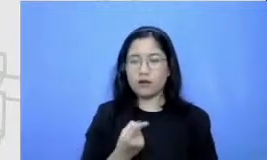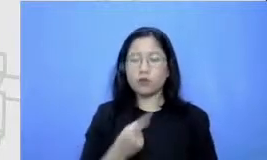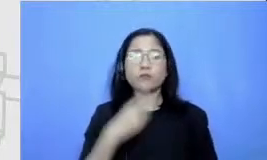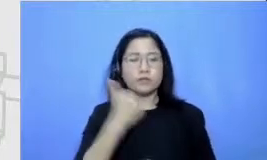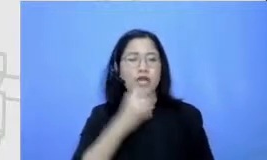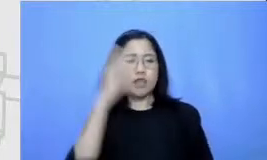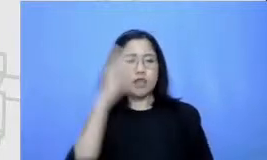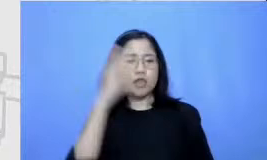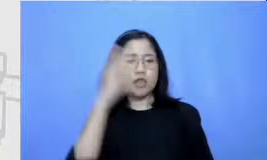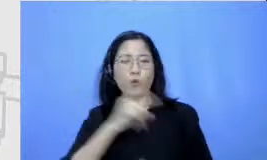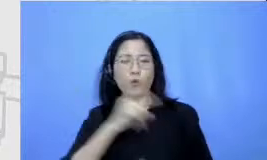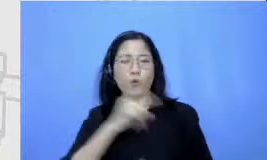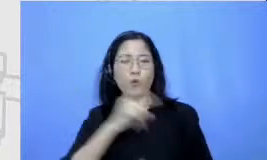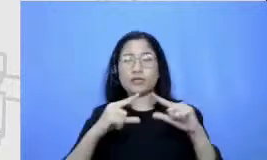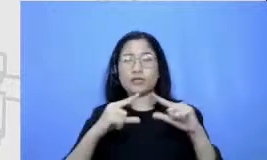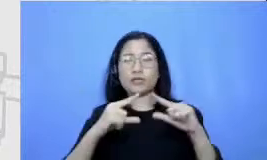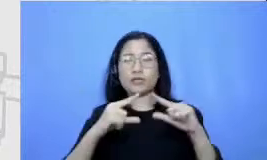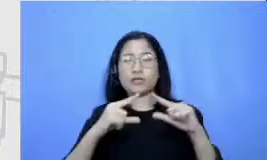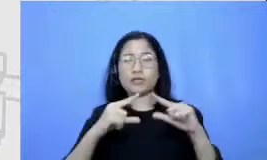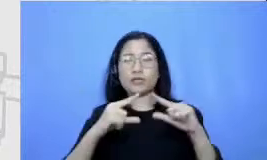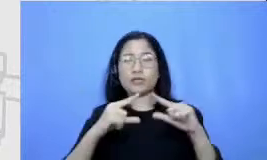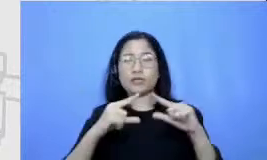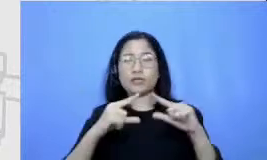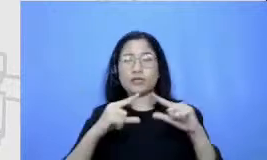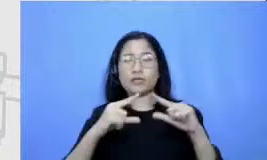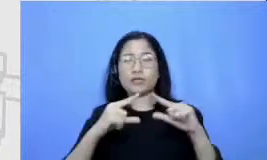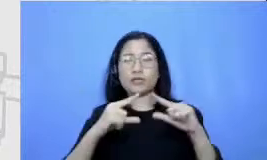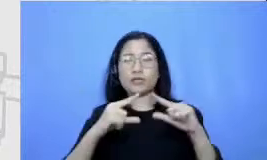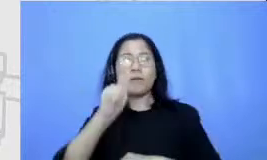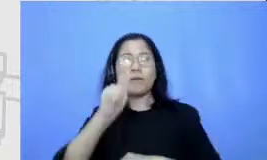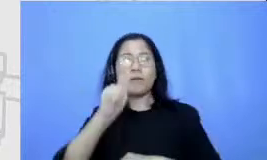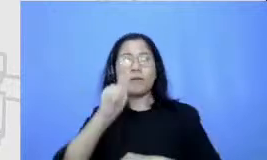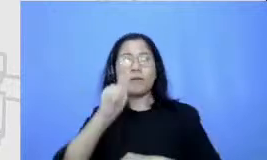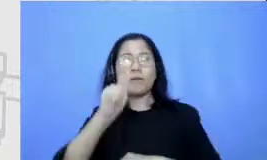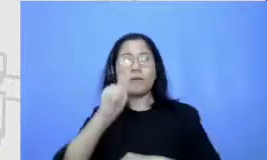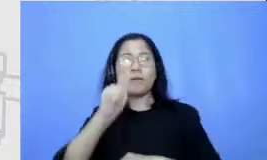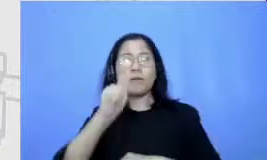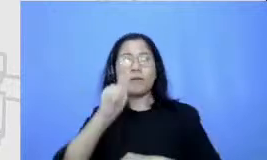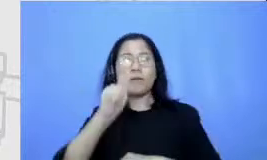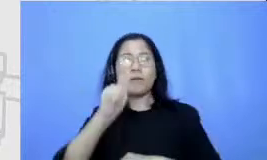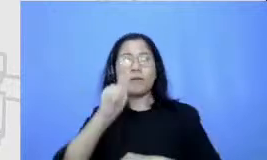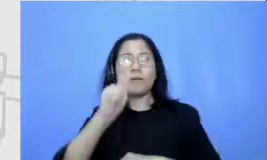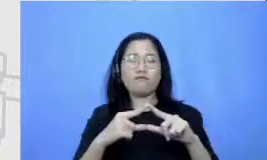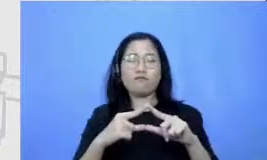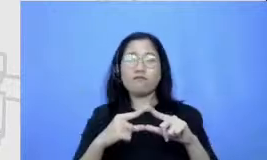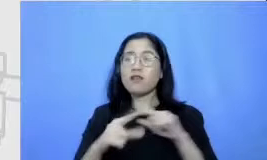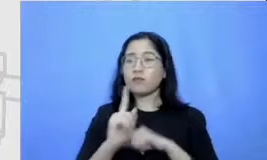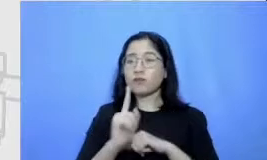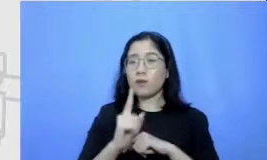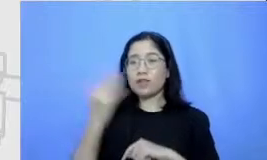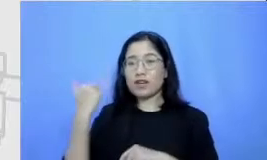sebagai peta kita Bapak dan Ibu jadi kenapa tadi saya memperkenalkan kerangka Semar karena